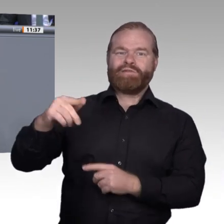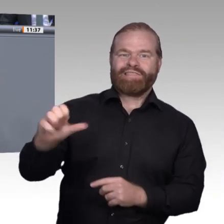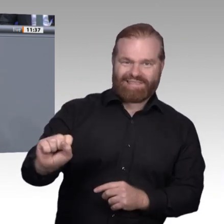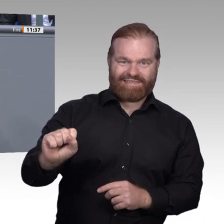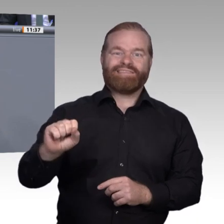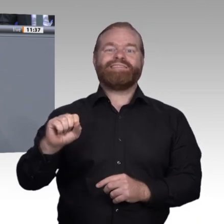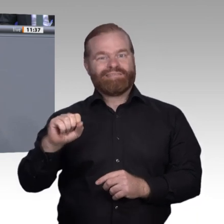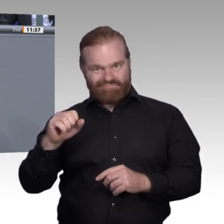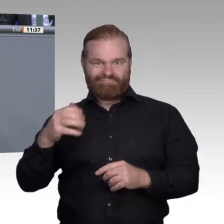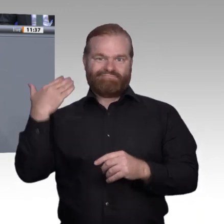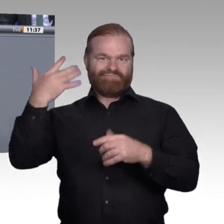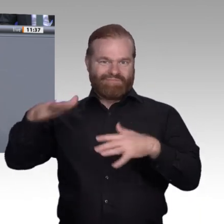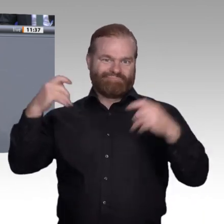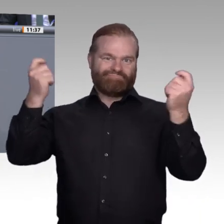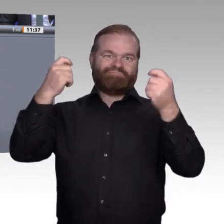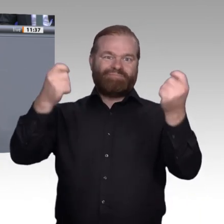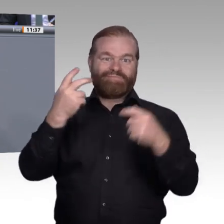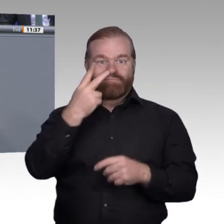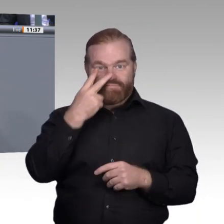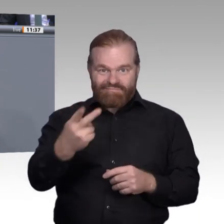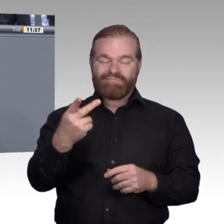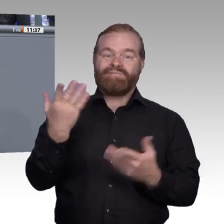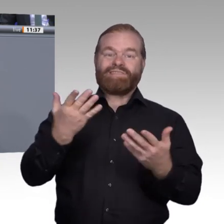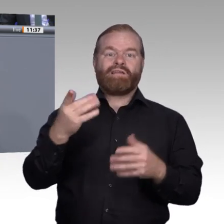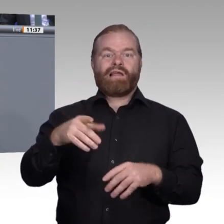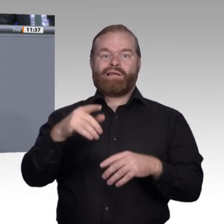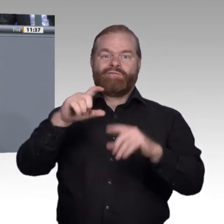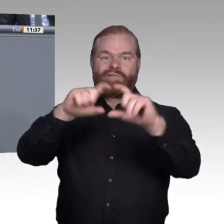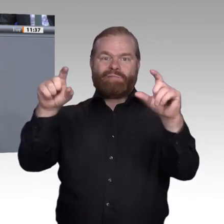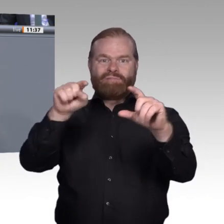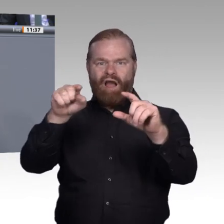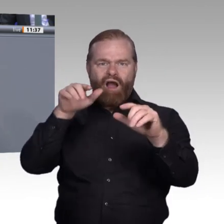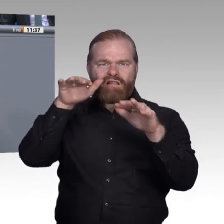werden. Ich finde, das ist ein gutes Beispiel dafür, welche Chancen die Digitalisierung